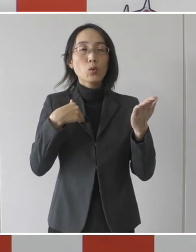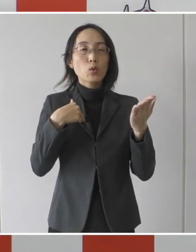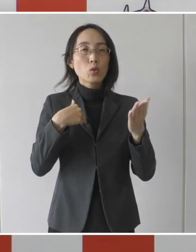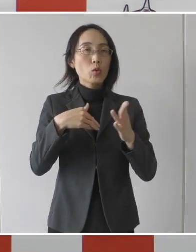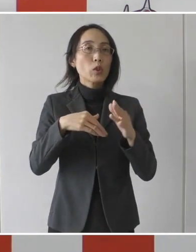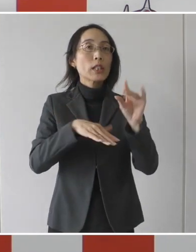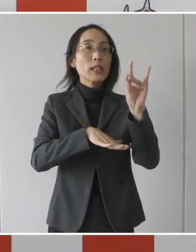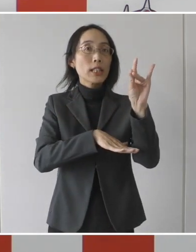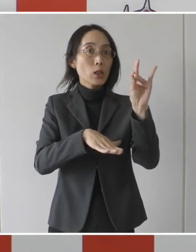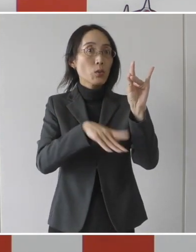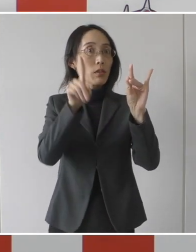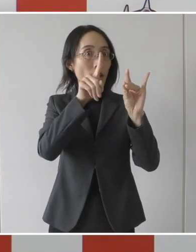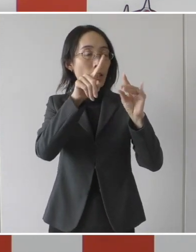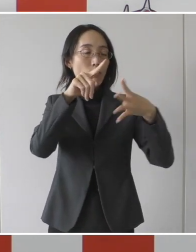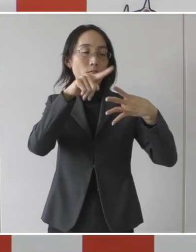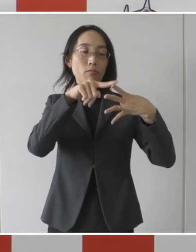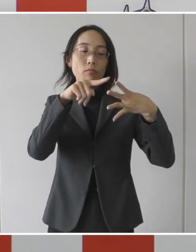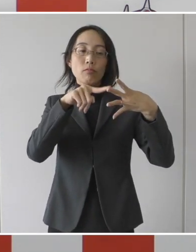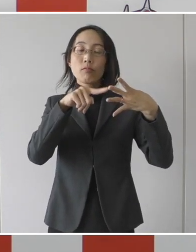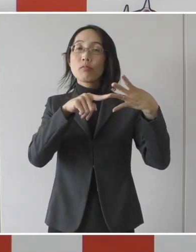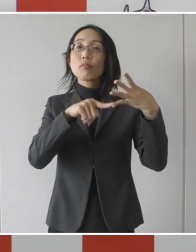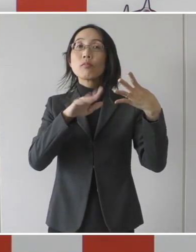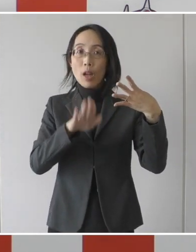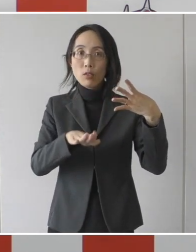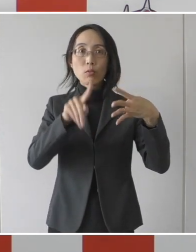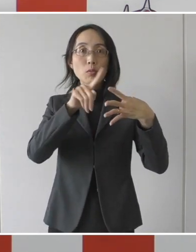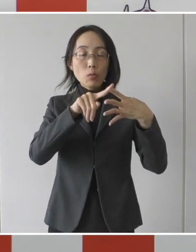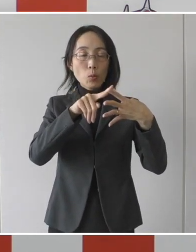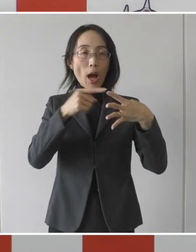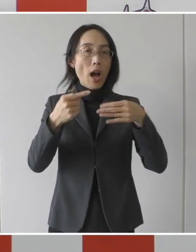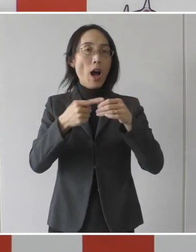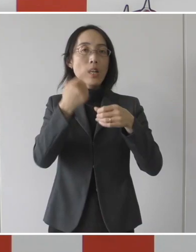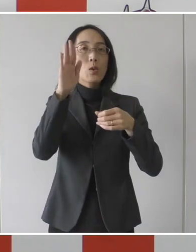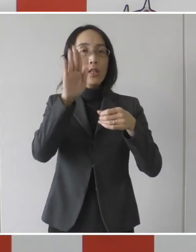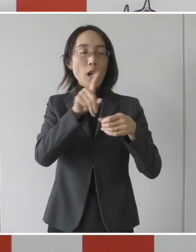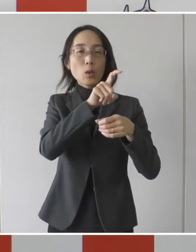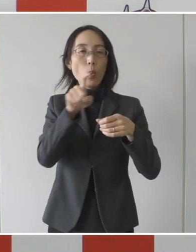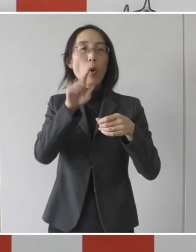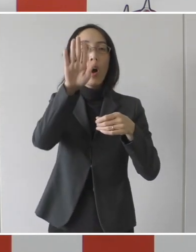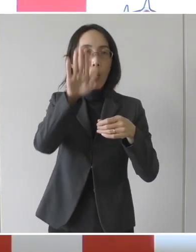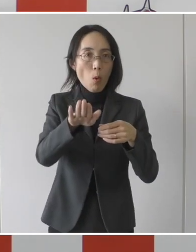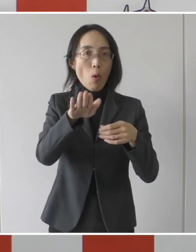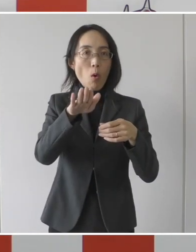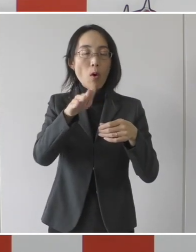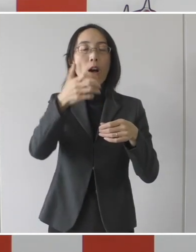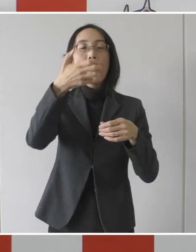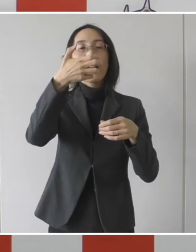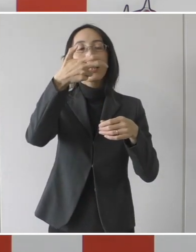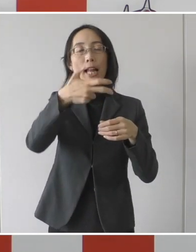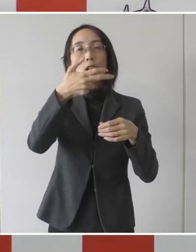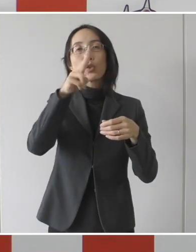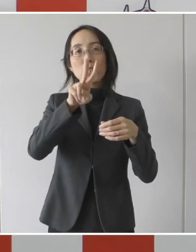一つ目の、発症日から10日間経過かつ、症状警戒後72時間経過した患者さん